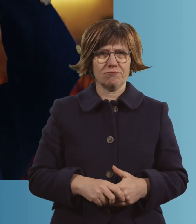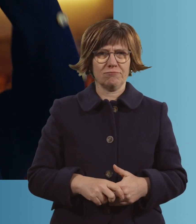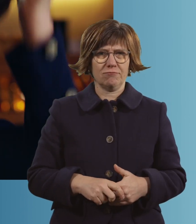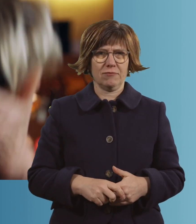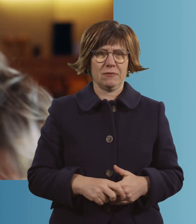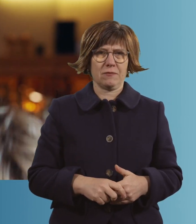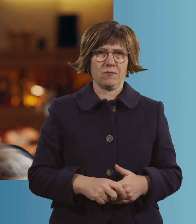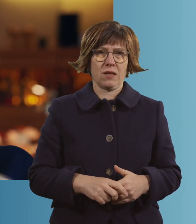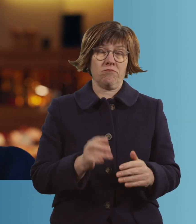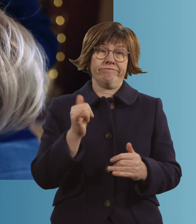Ja.